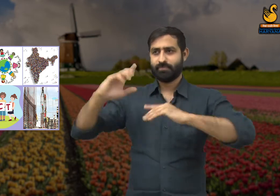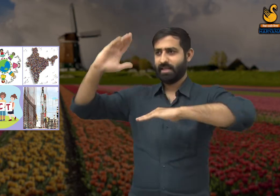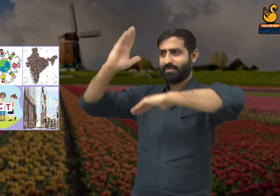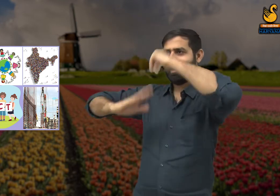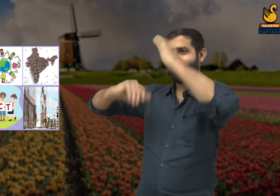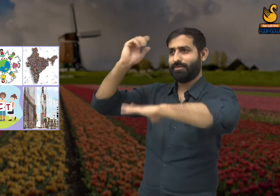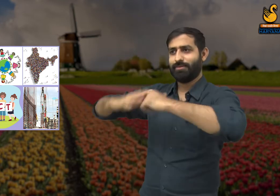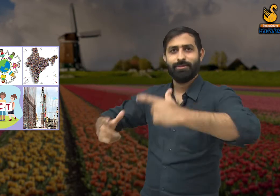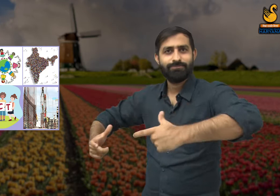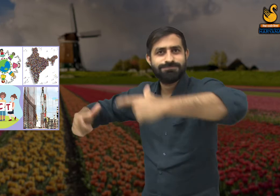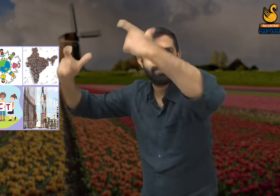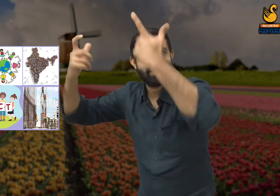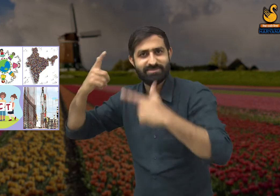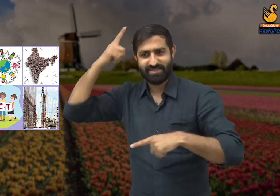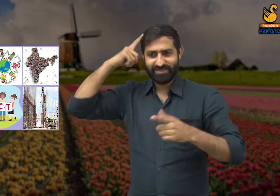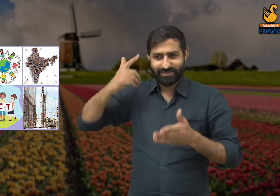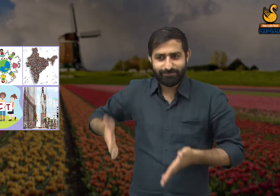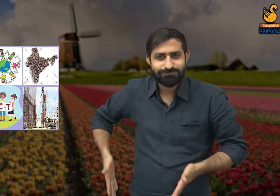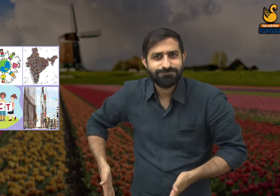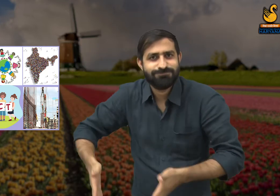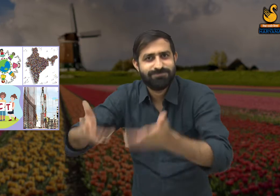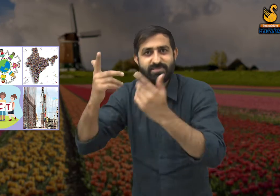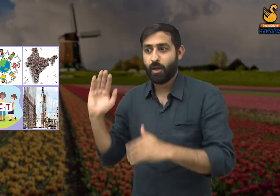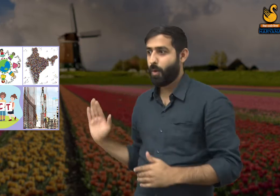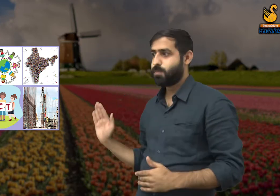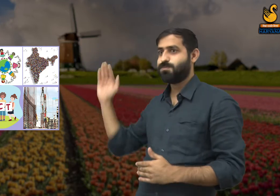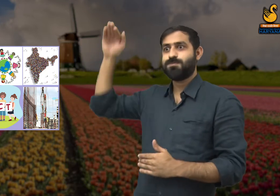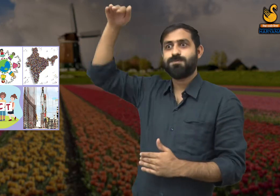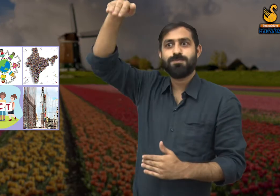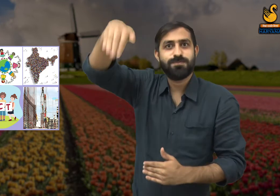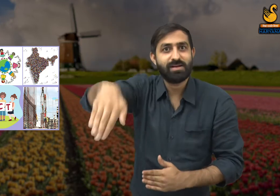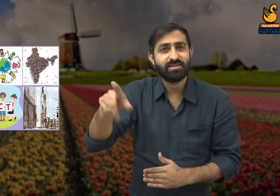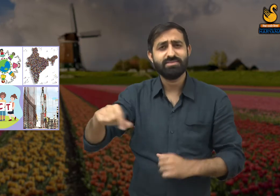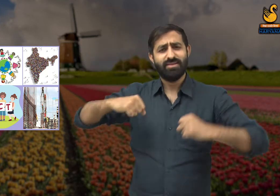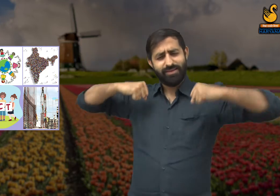कि नगरों की यह जो चमक है - आकर्षक इमारतें, सड़कें, पुल -